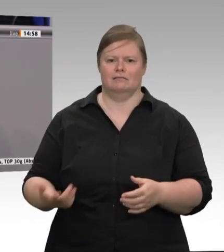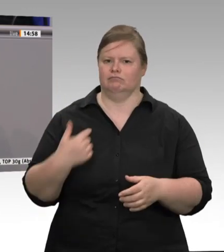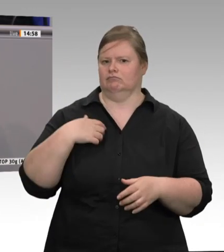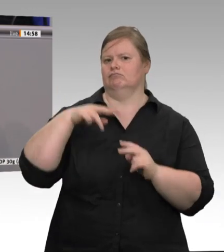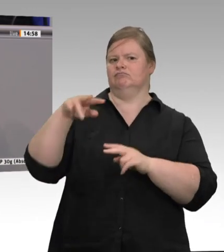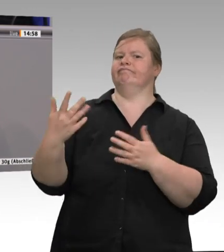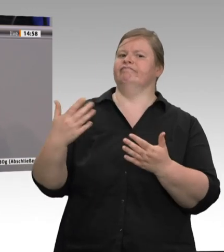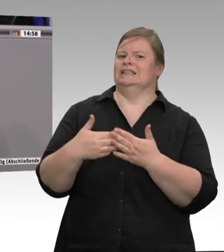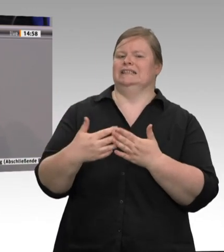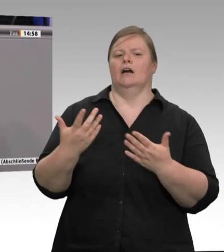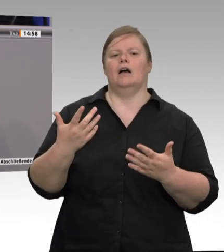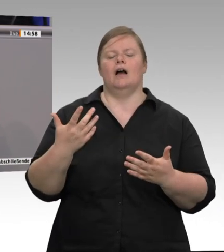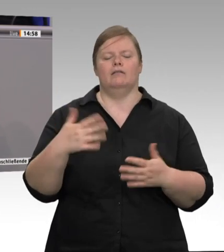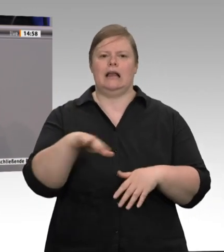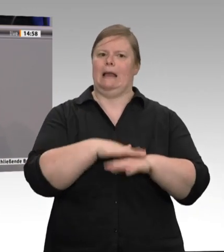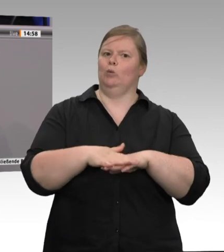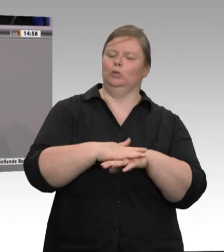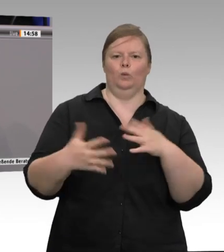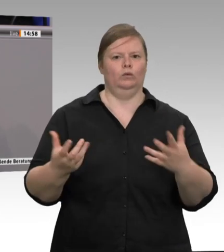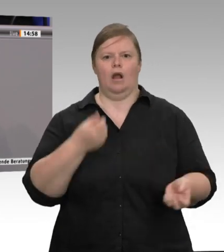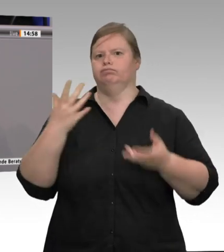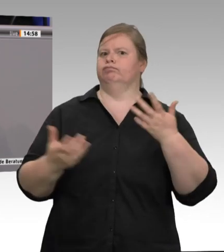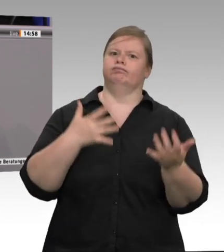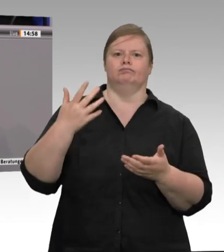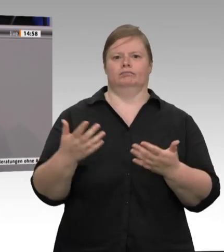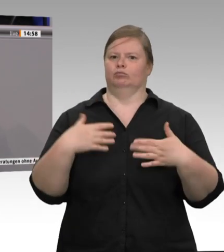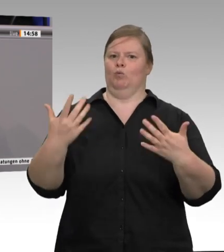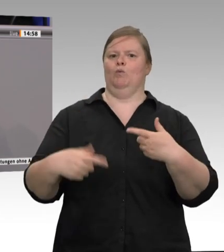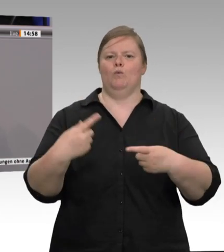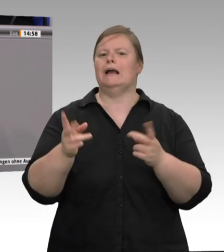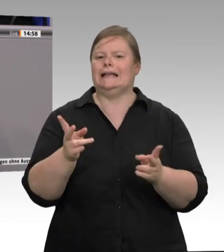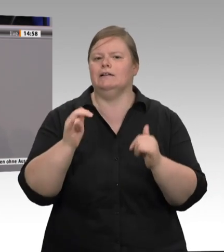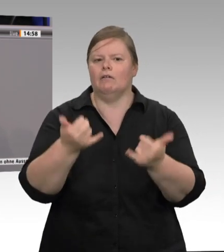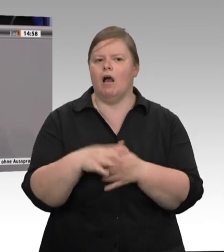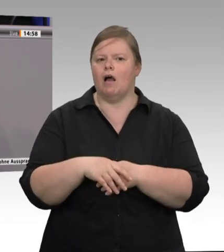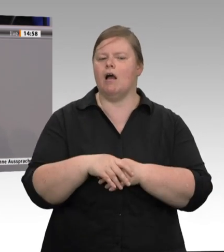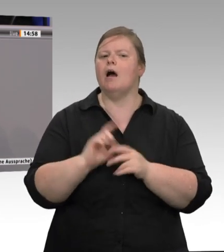letztendlich haben wir großartige Produkte, die die Bäuerinnen und Bauern erzeugen,